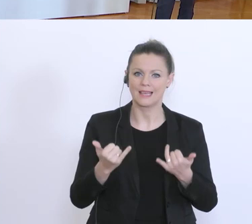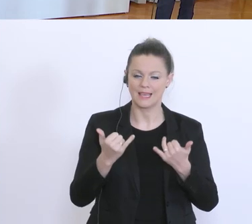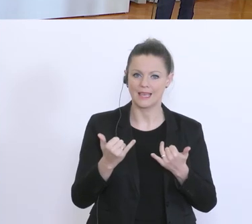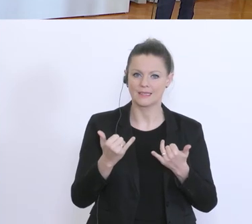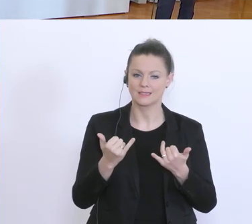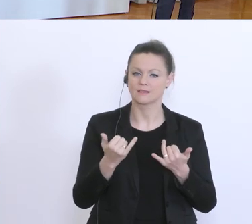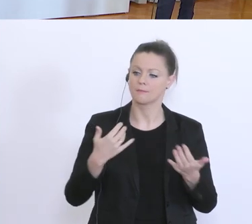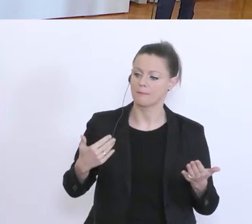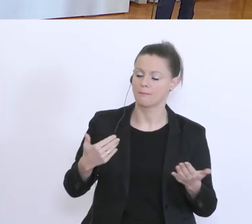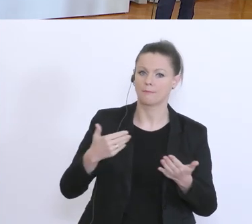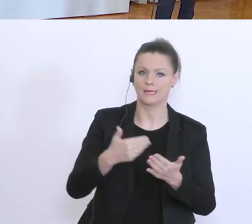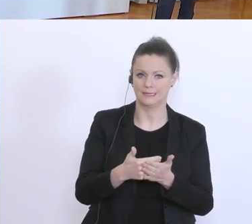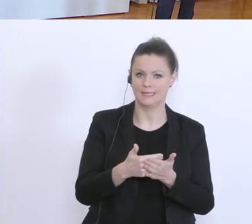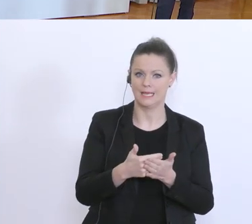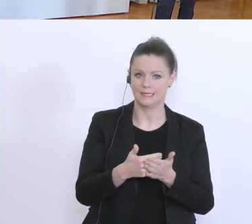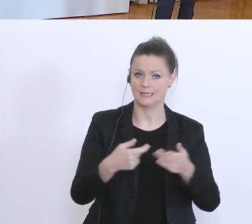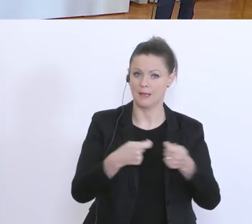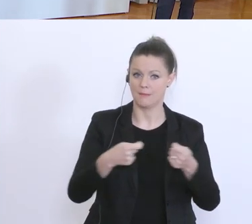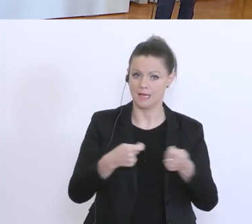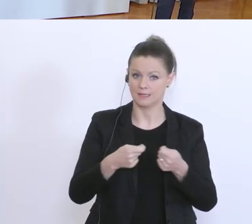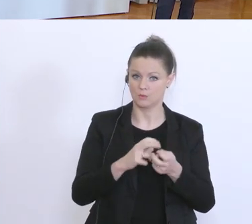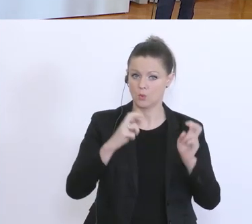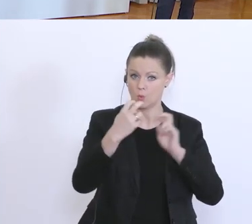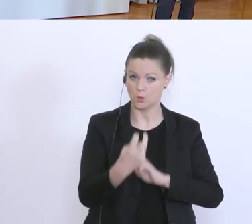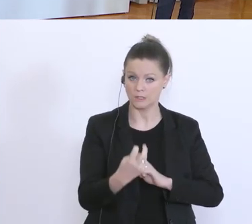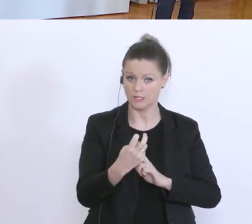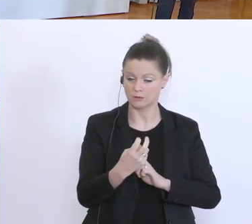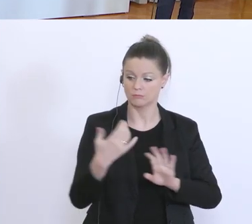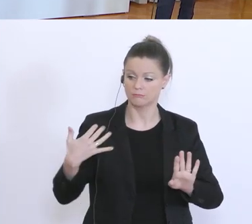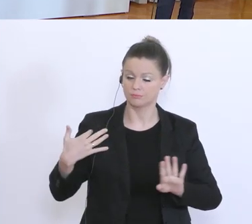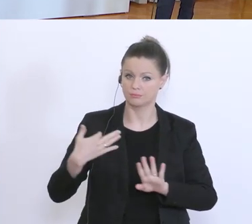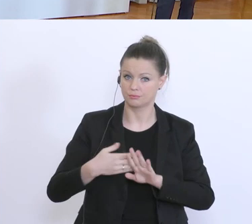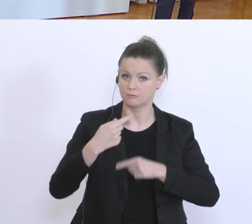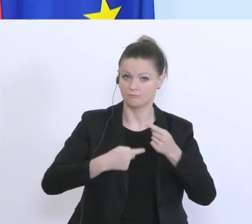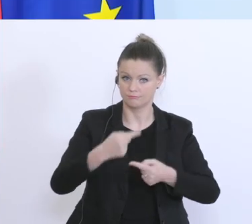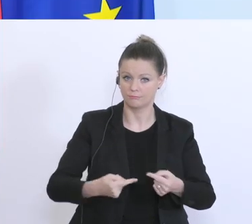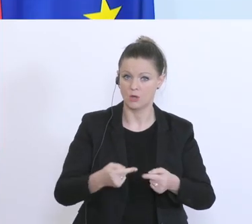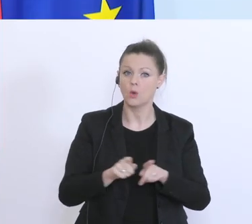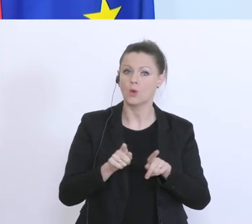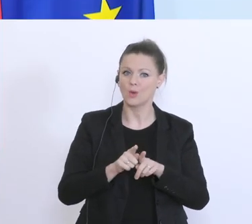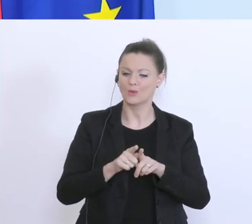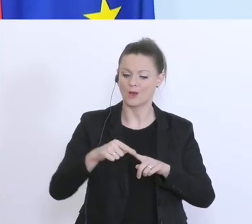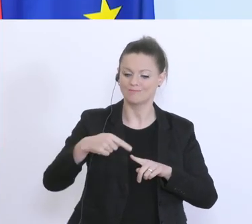bisher gesetzten Maßnahmen gelaufen ist, und darüber hinaus auch weitere Maßnahmen verkünden,